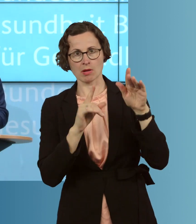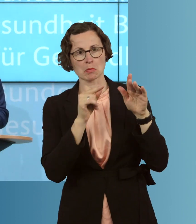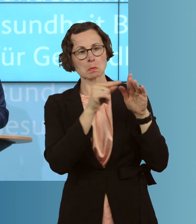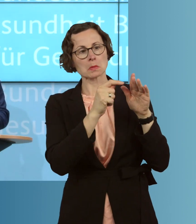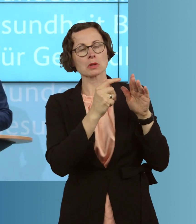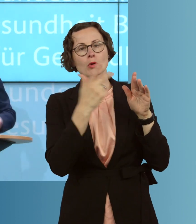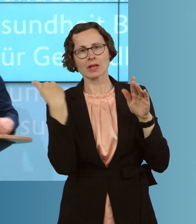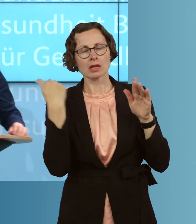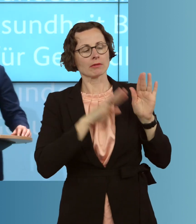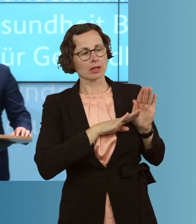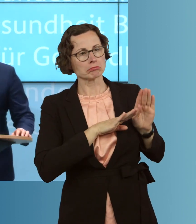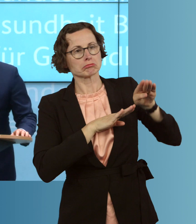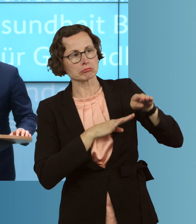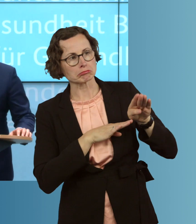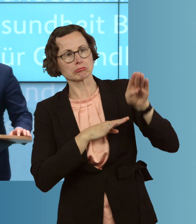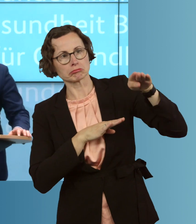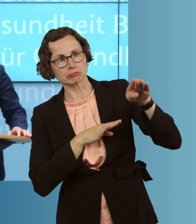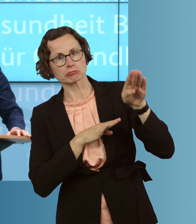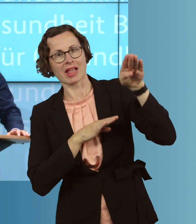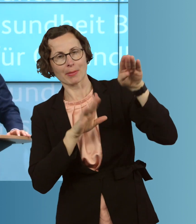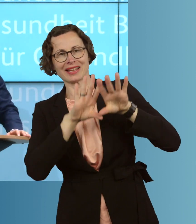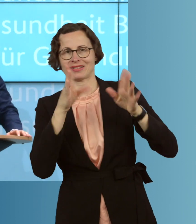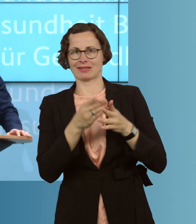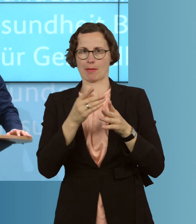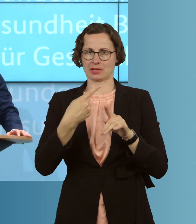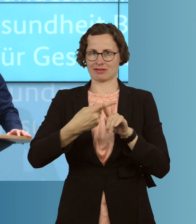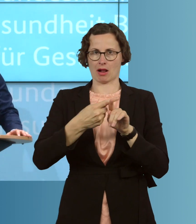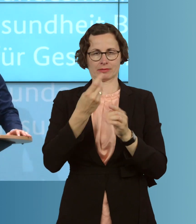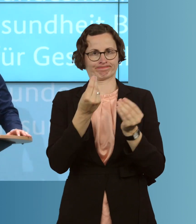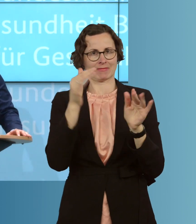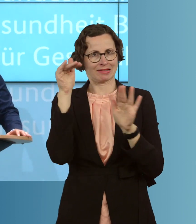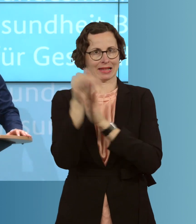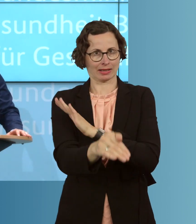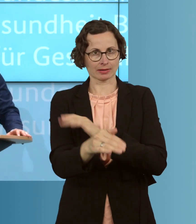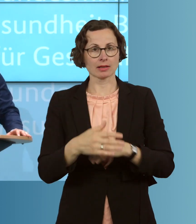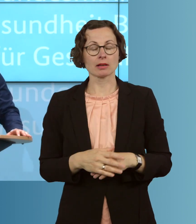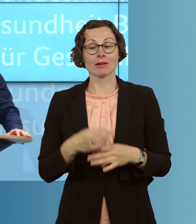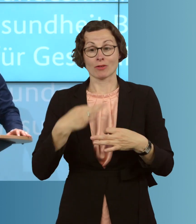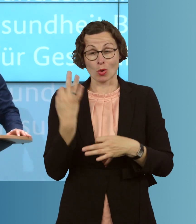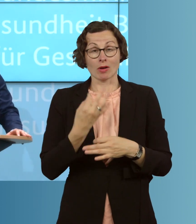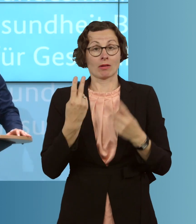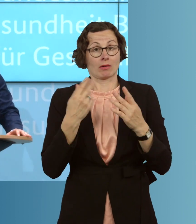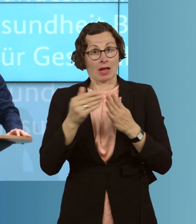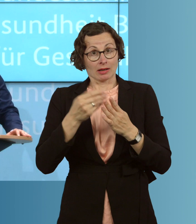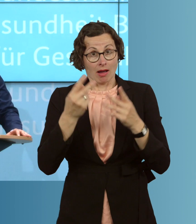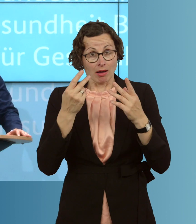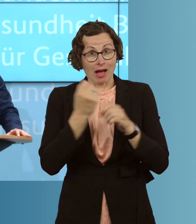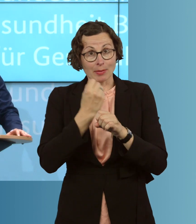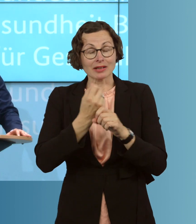Plateaus, auch sinkenden Infektionszahlen, ist. Was ich wichtig finde, auch für die weitere Arbeit, sind die regionalen Unterschiede, die wir sehen.